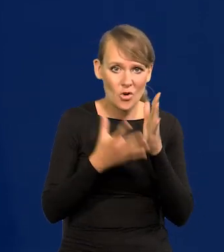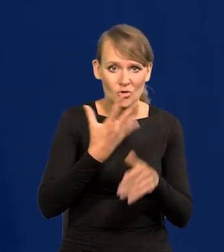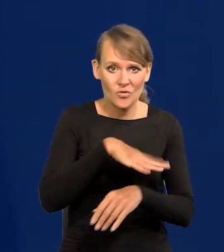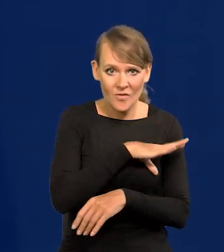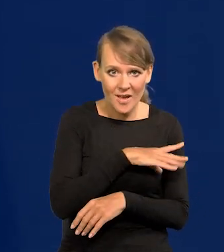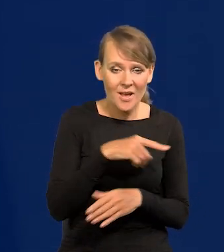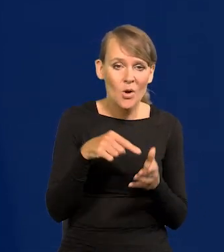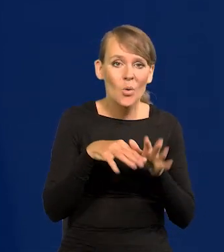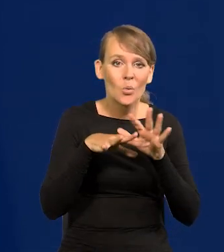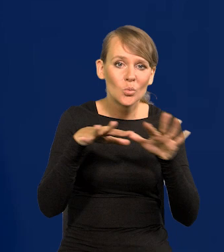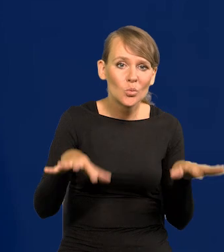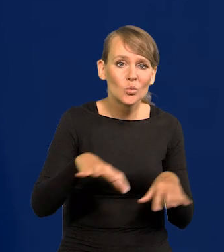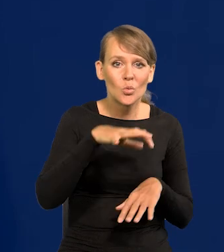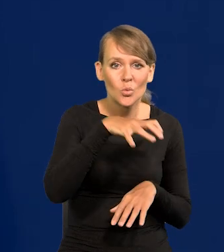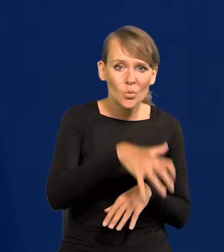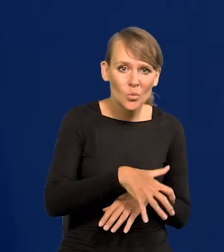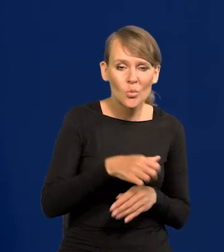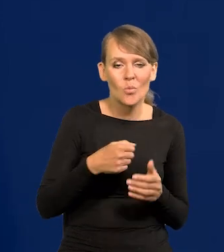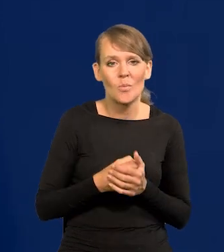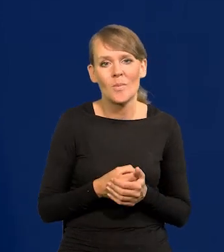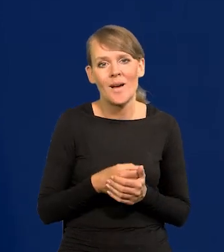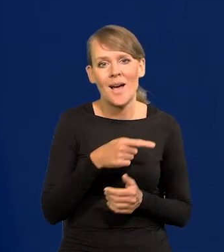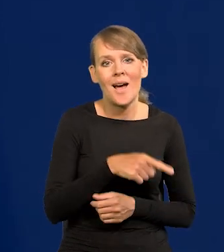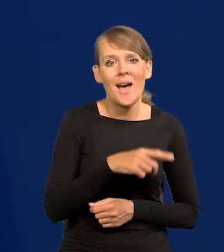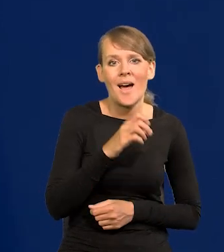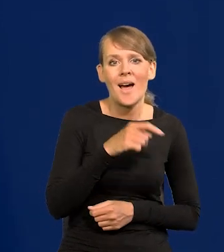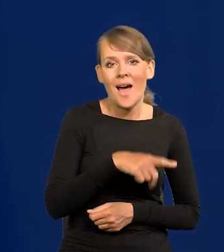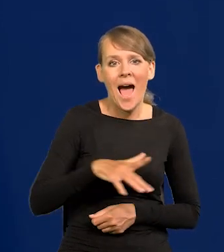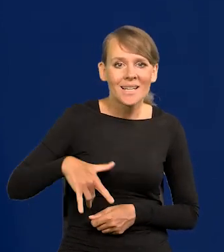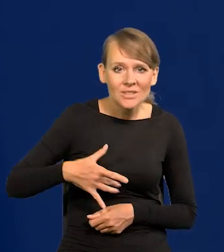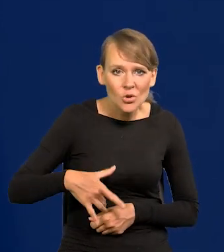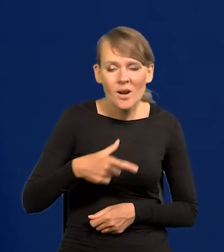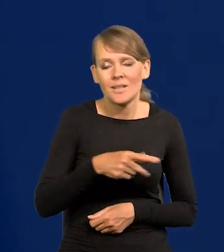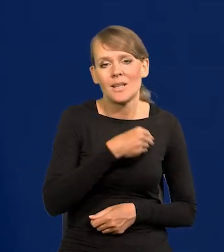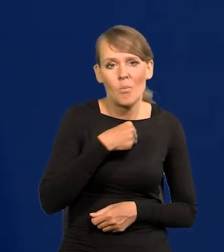Wtedy duża część arystokracji polskiego wojska była po stronie najeźdźcy,